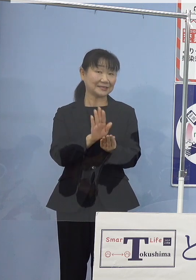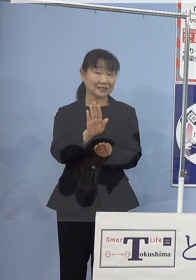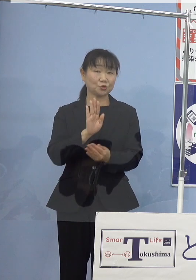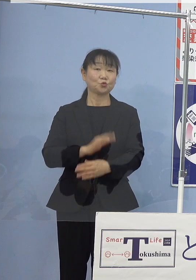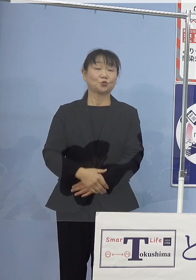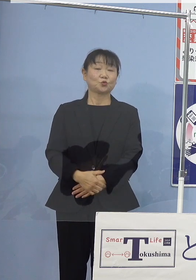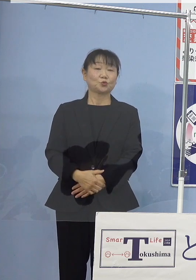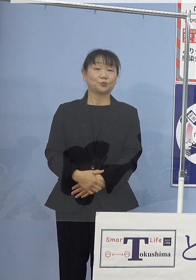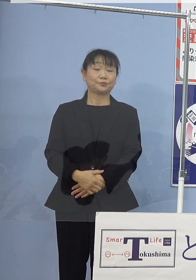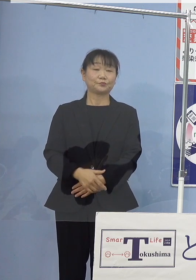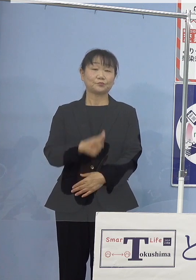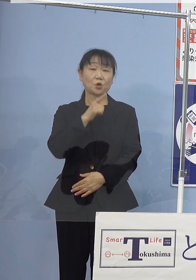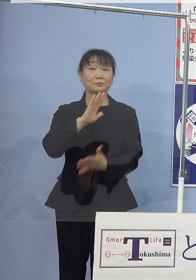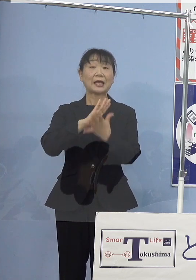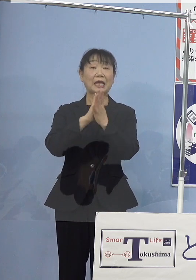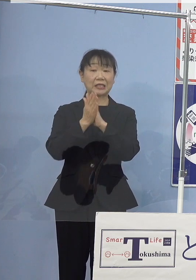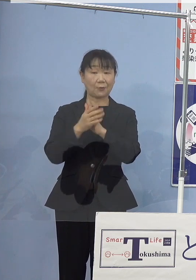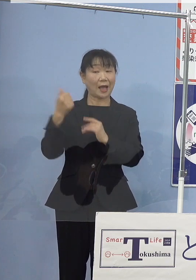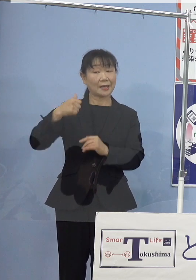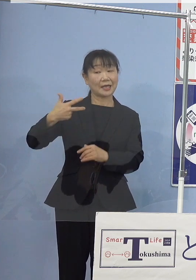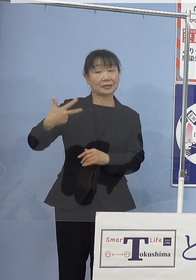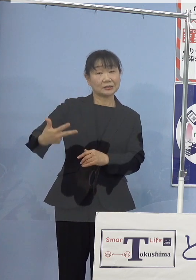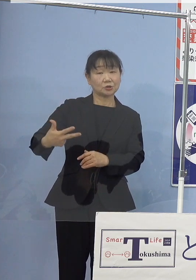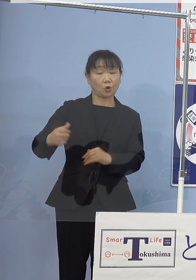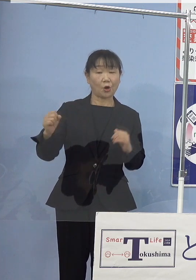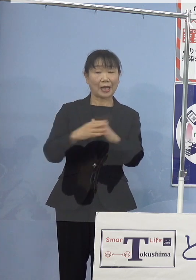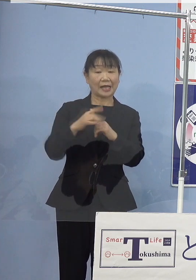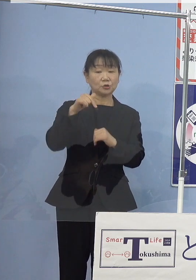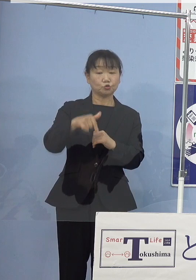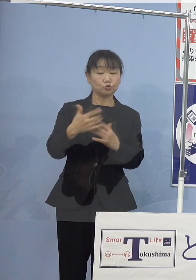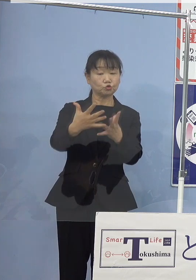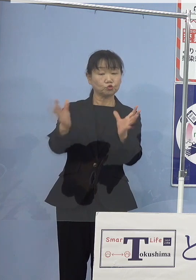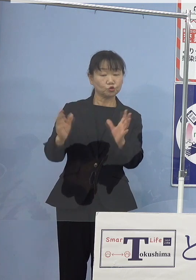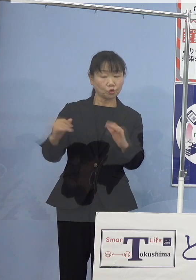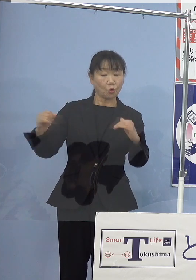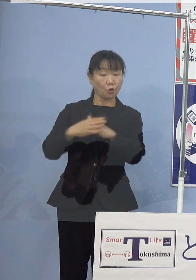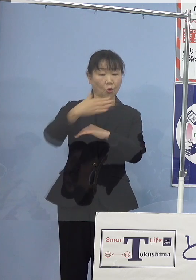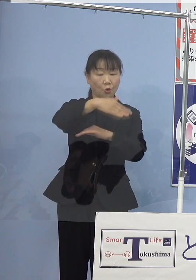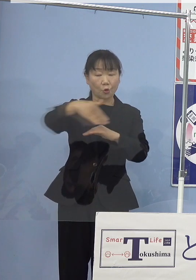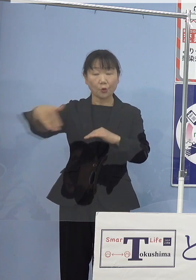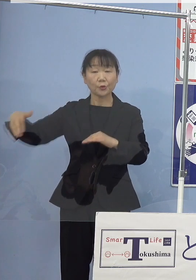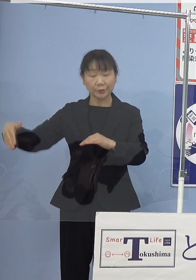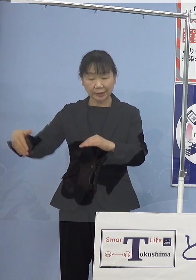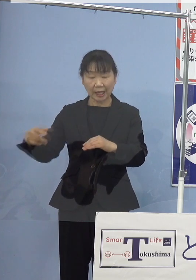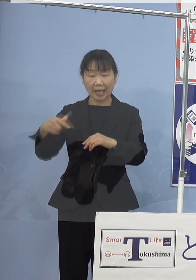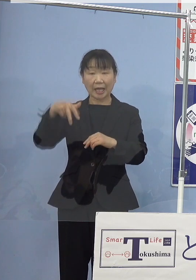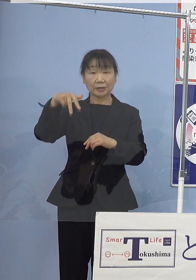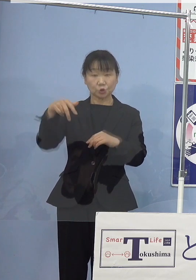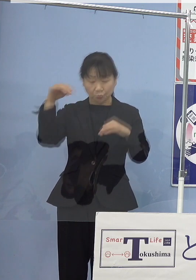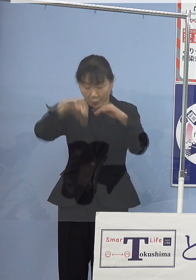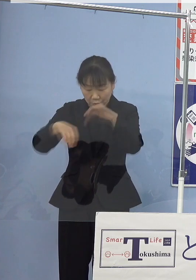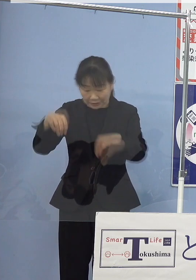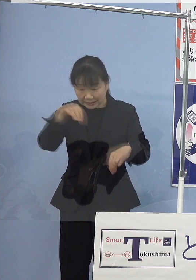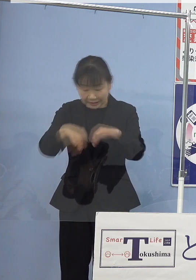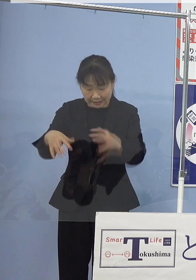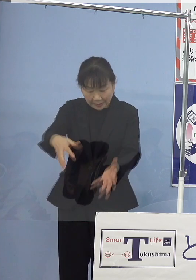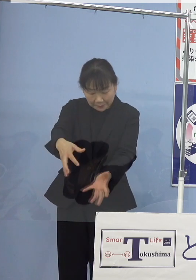本県では阿南市や海部郡の沿岸地域で 素潜りにより漁獲され